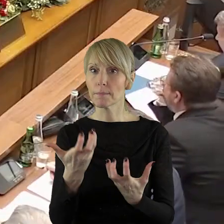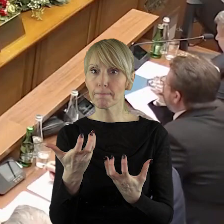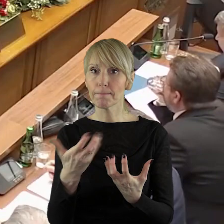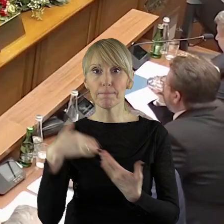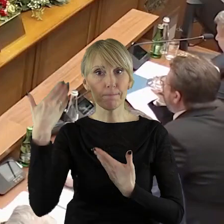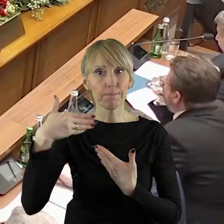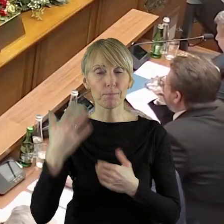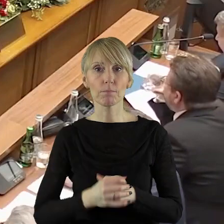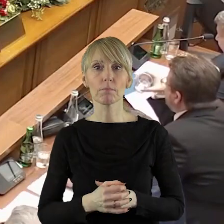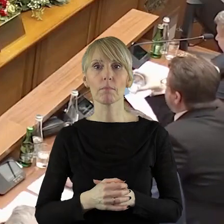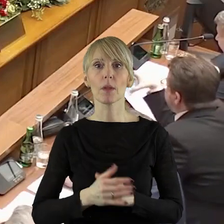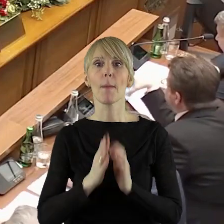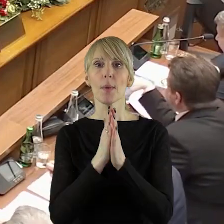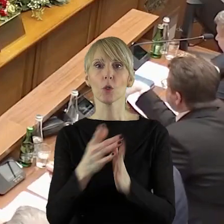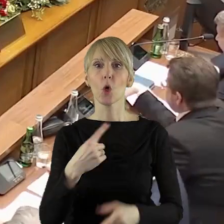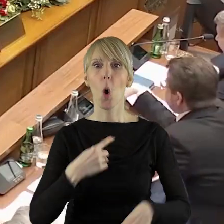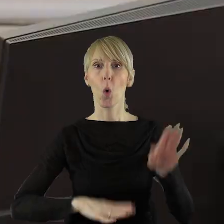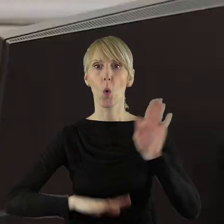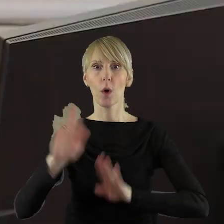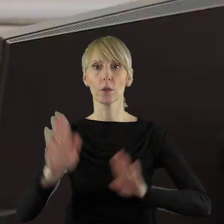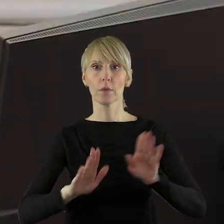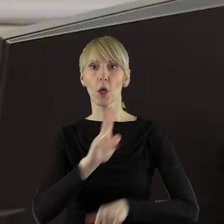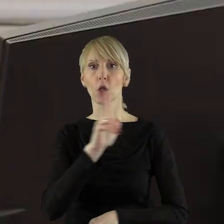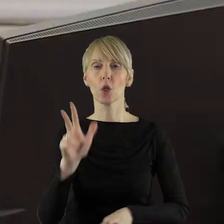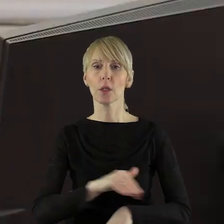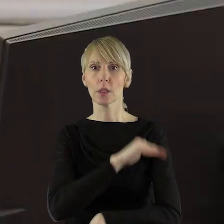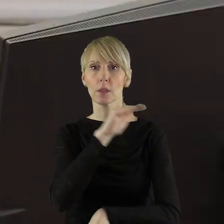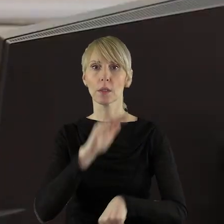Przechodzimy zatem do głosowania. Kto z państwa radnych jest za podjęciem projektu